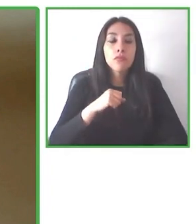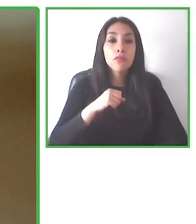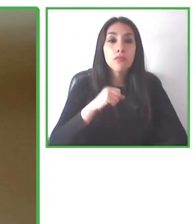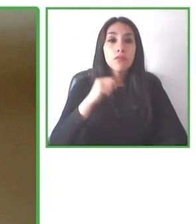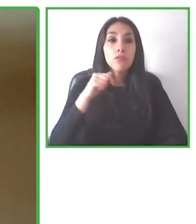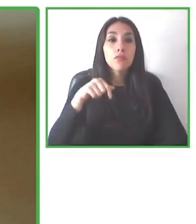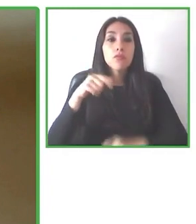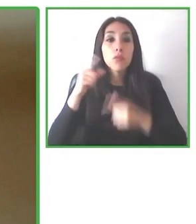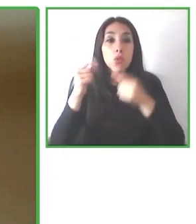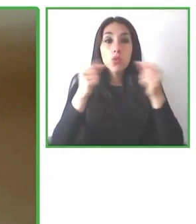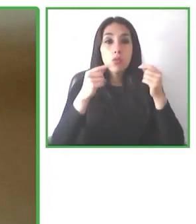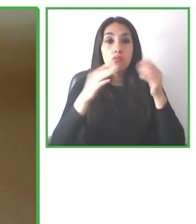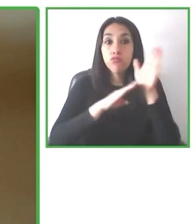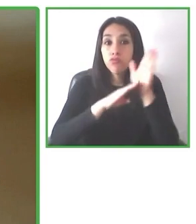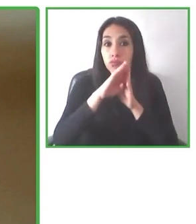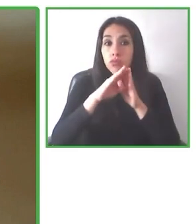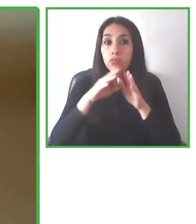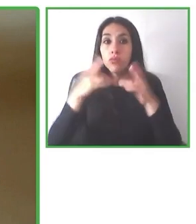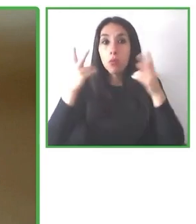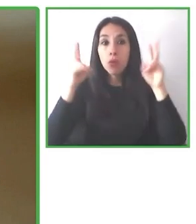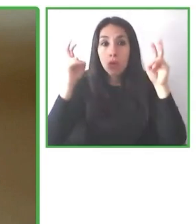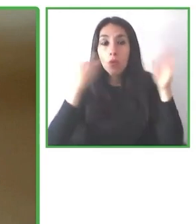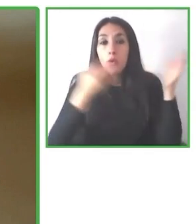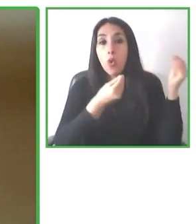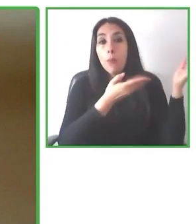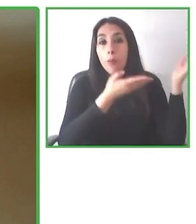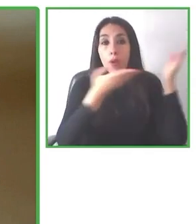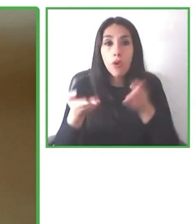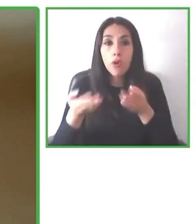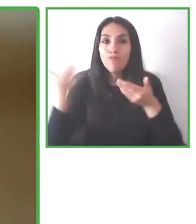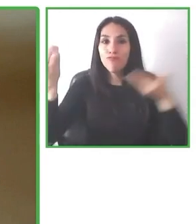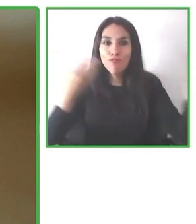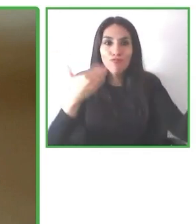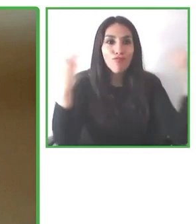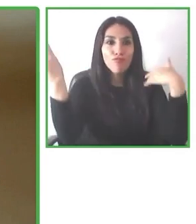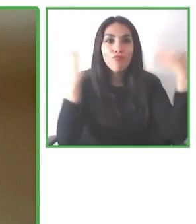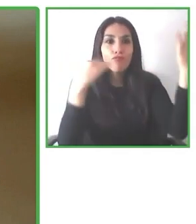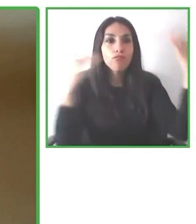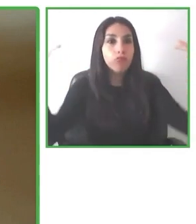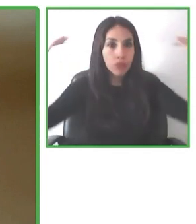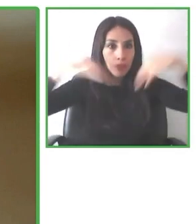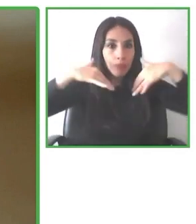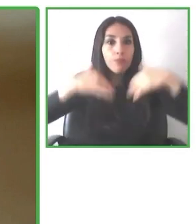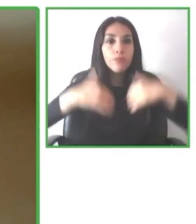En 2016, en diciembre dijeron Vamos a Torres del Paine y todo el mundo les dijeron que